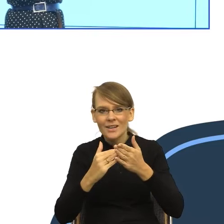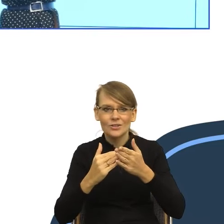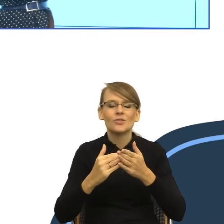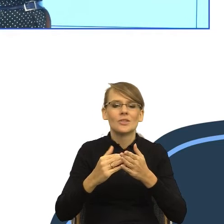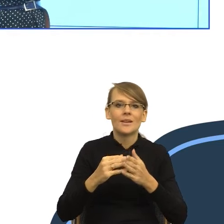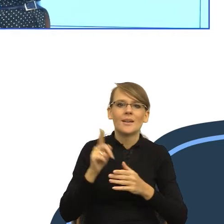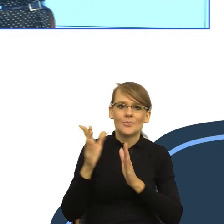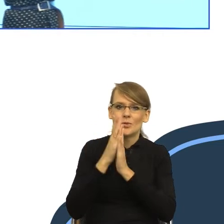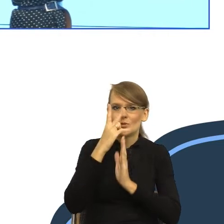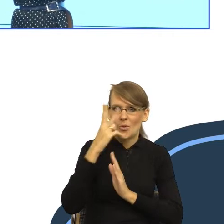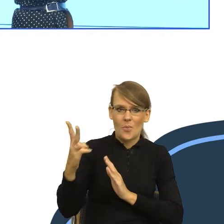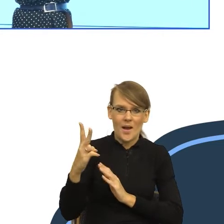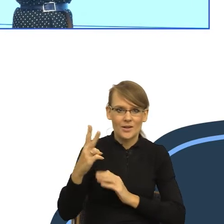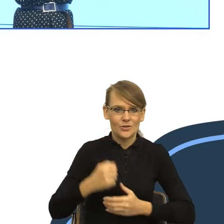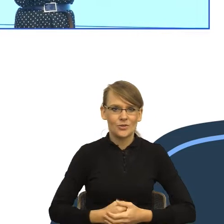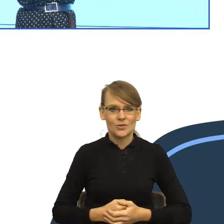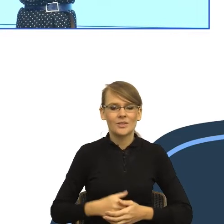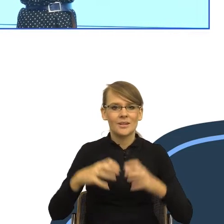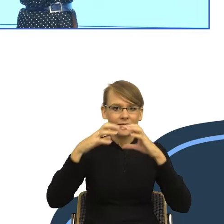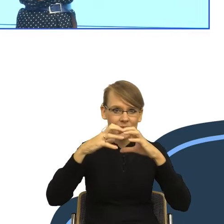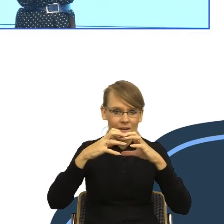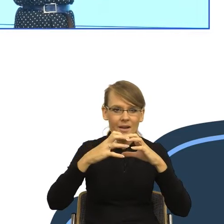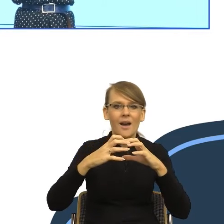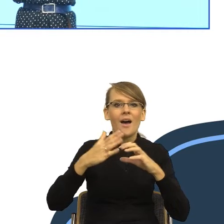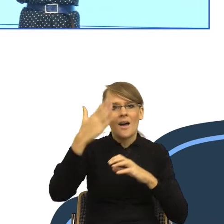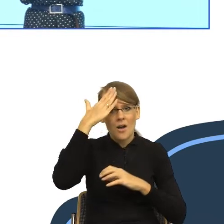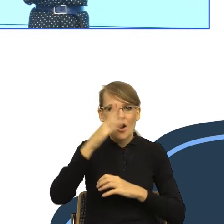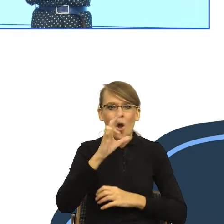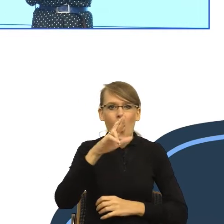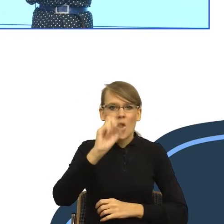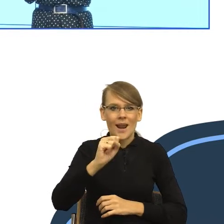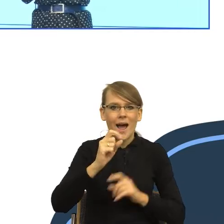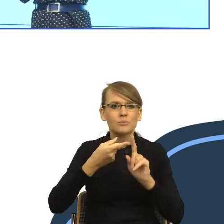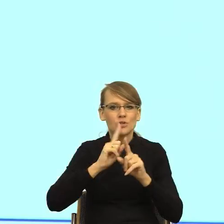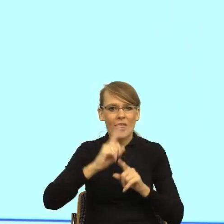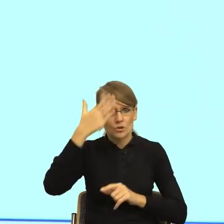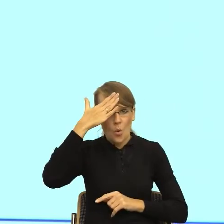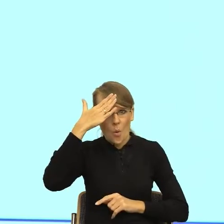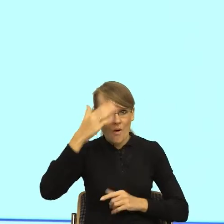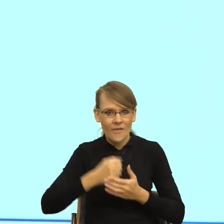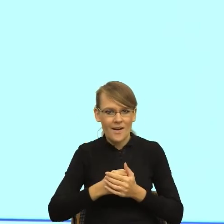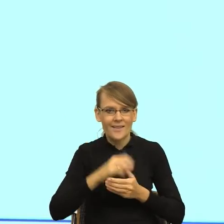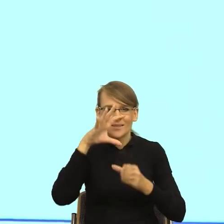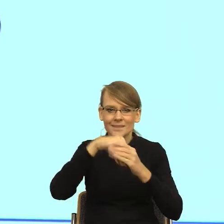przód, to jest kora przedczołowa. I w tej korze zachodzą różne procesy. Pani chciała zrobić zdjęcie mózgu? Proszę.